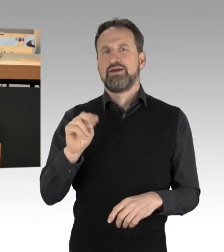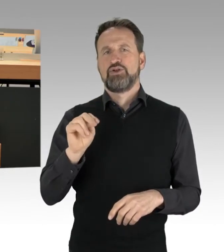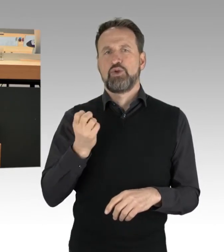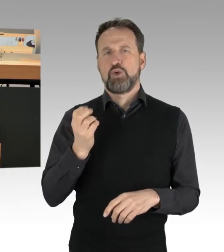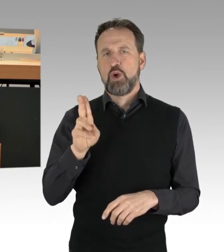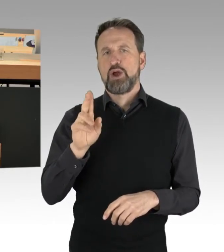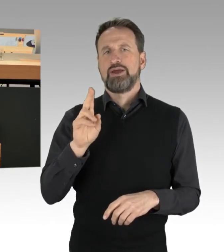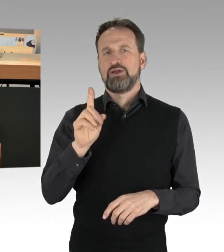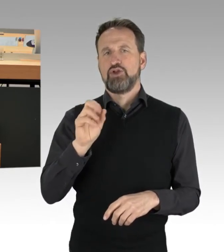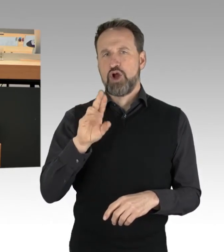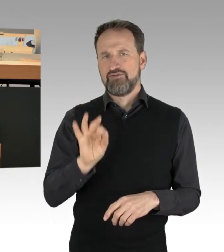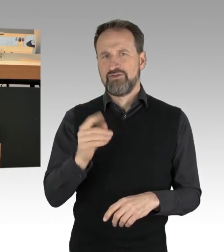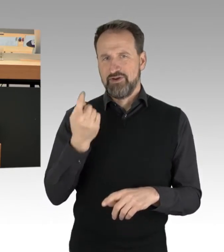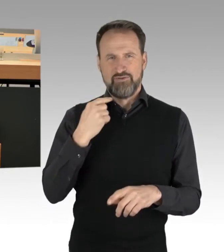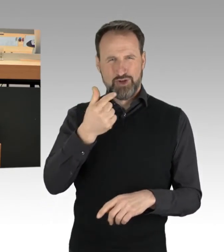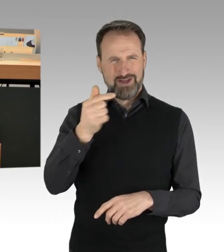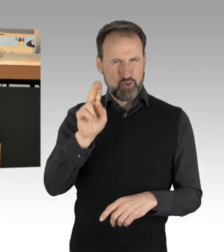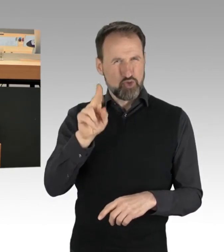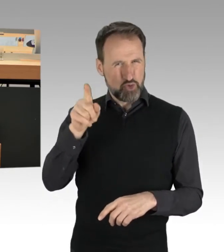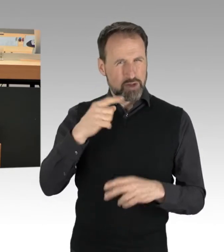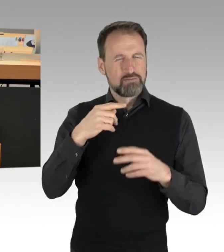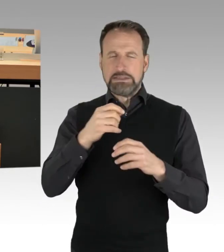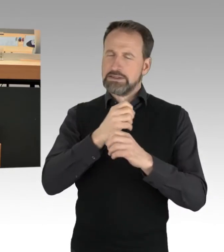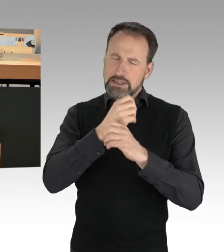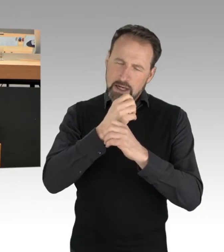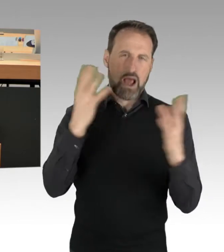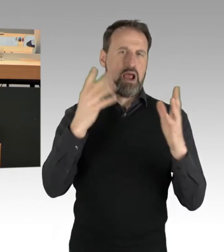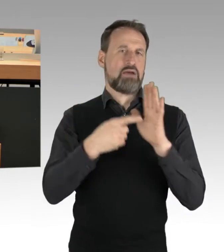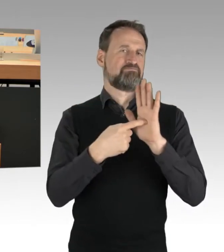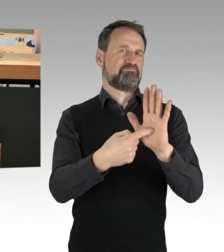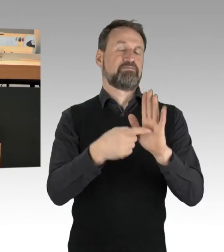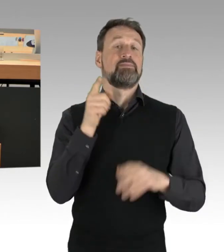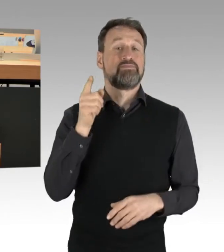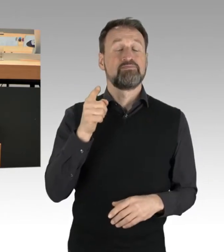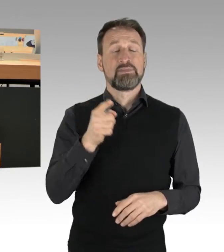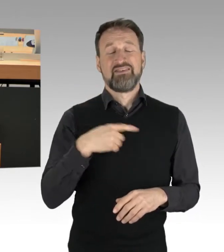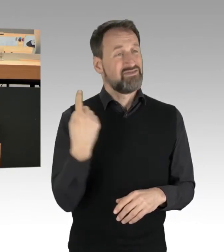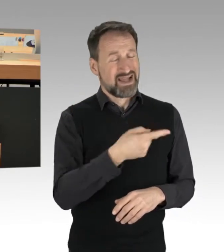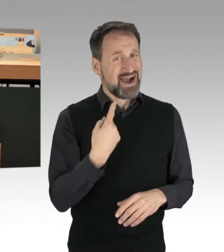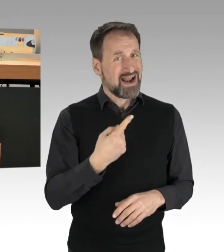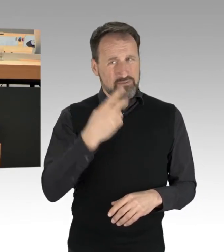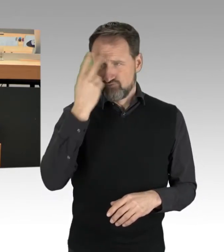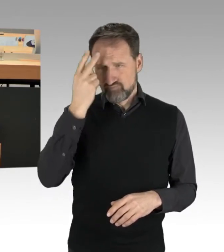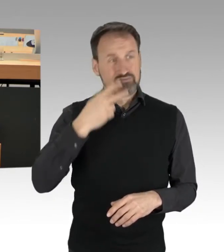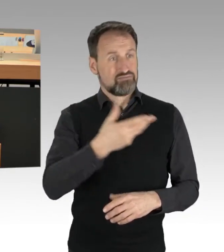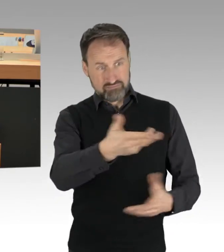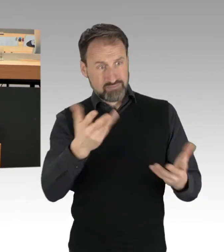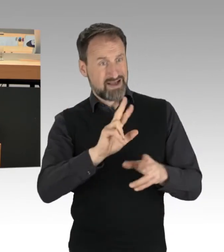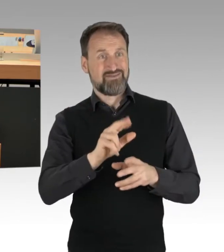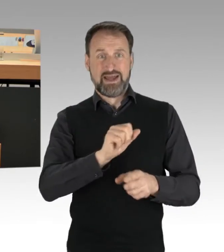Wir alle verstehen, glaube ich, überwiegend in diesem Haus, dass das, was sie tun, einen klaren politischen Ansatz hat.